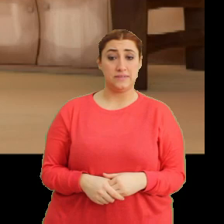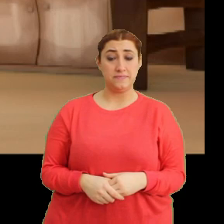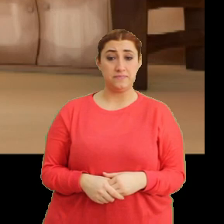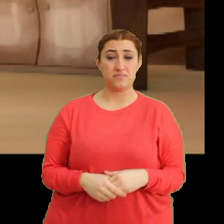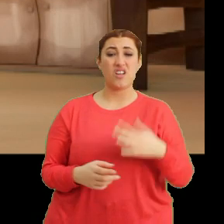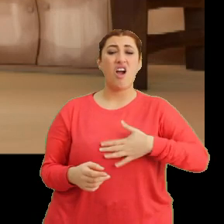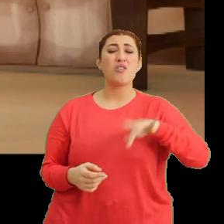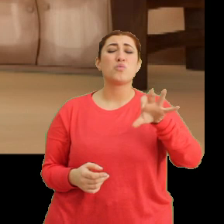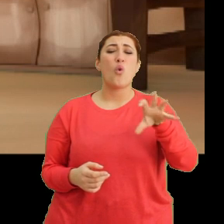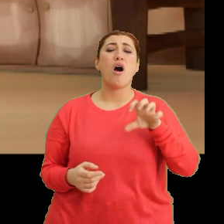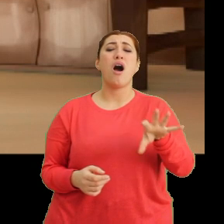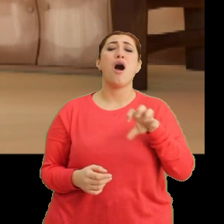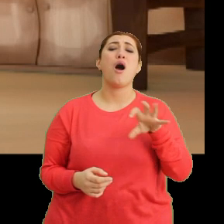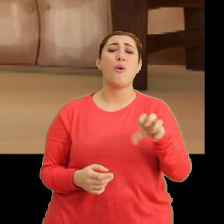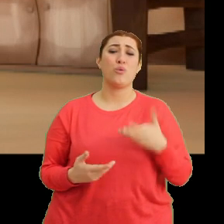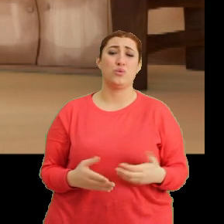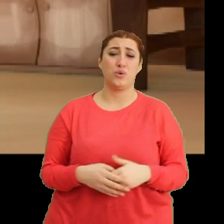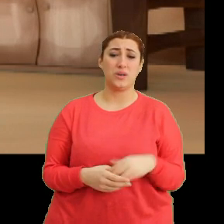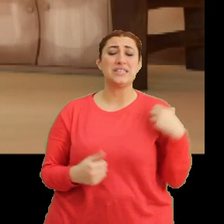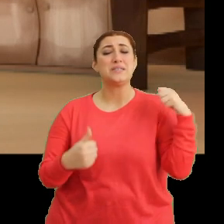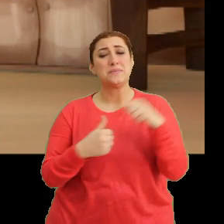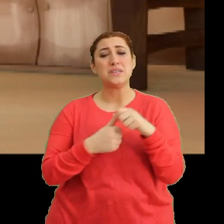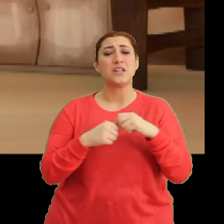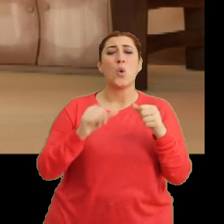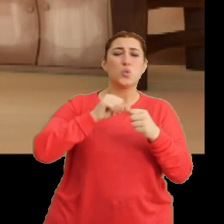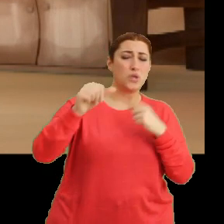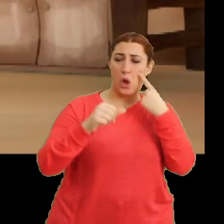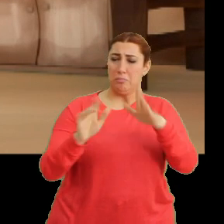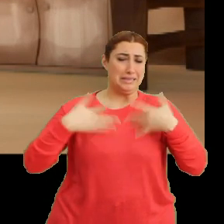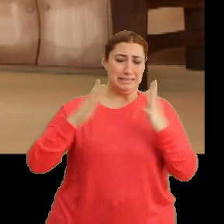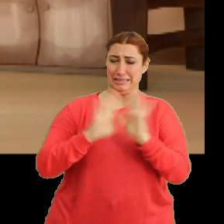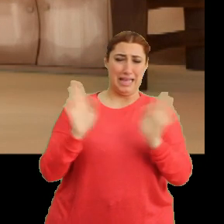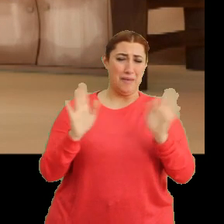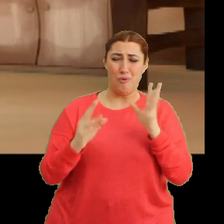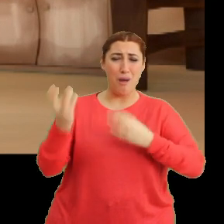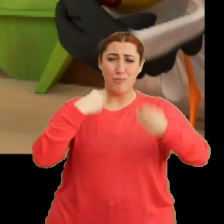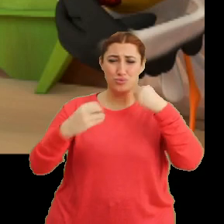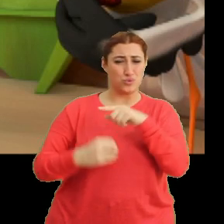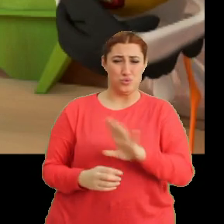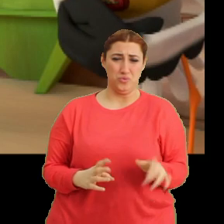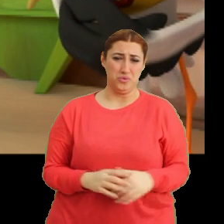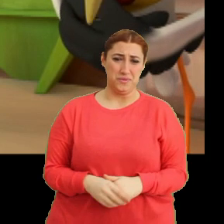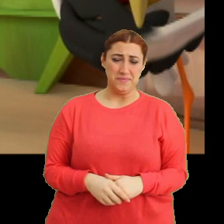Karnım öyle ağrıyor ki. Bir daha uzaktan bile görmek istemiyorum öyle şeyleri. (Gülme sesi)